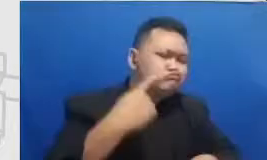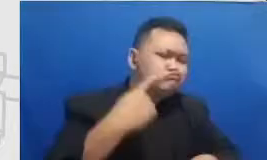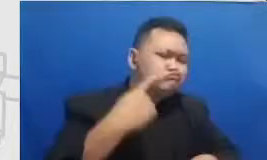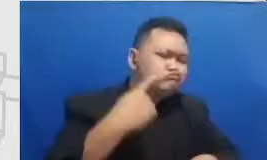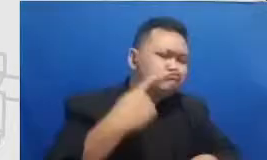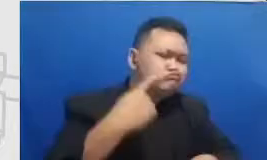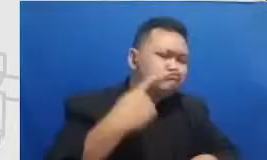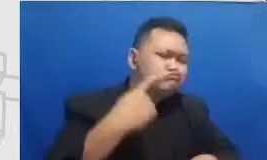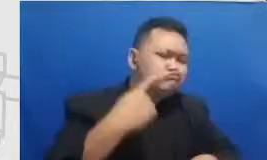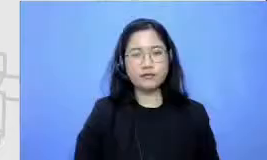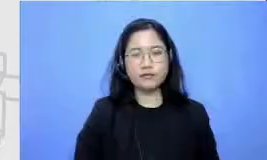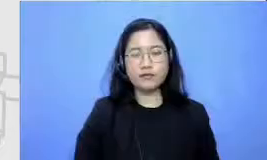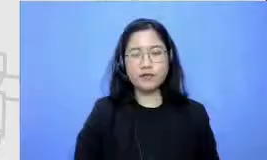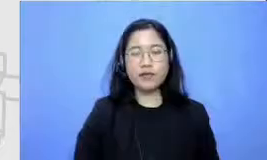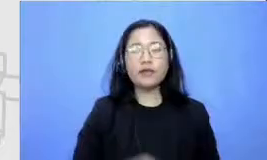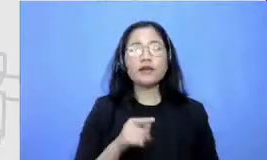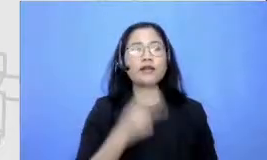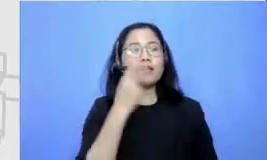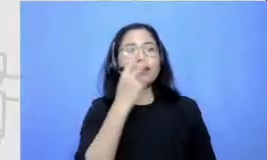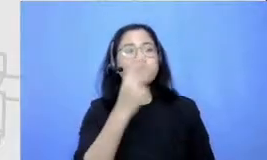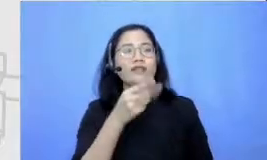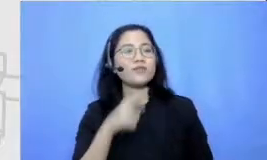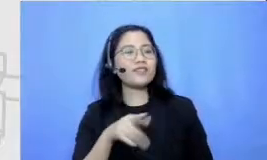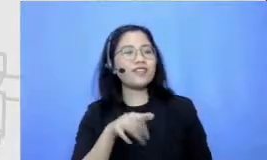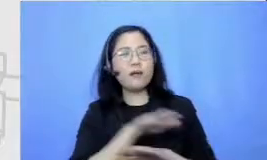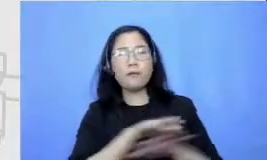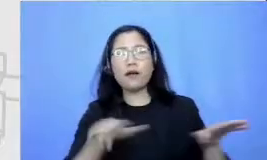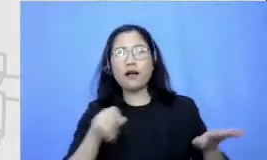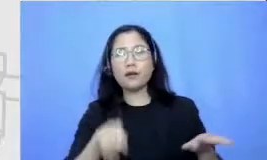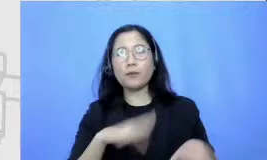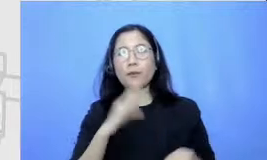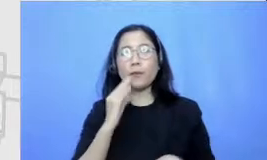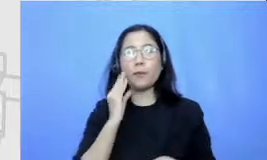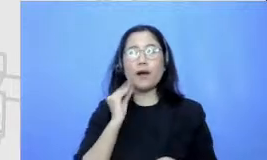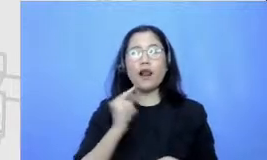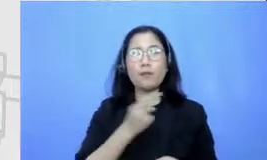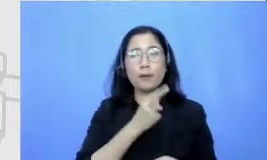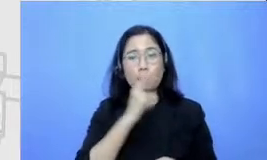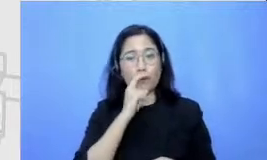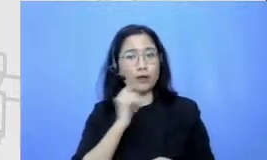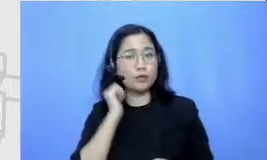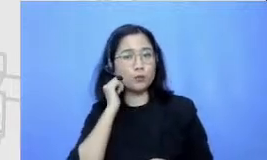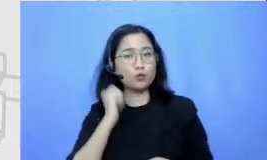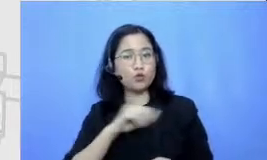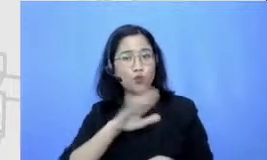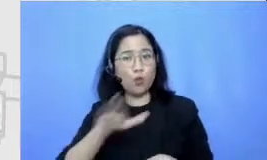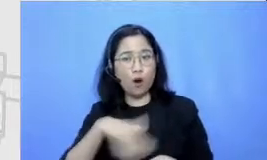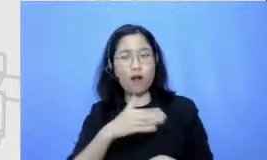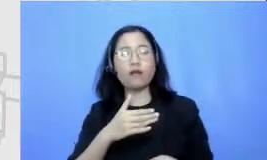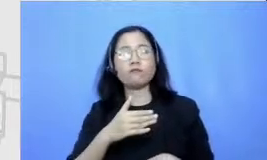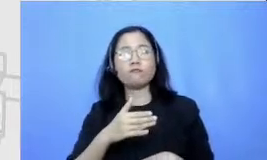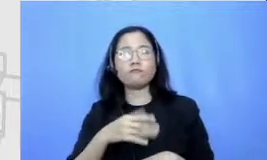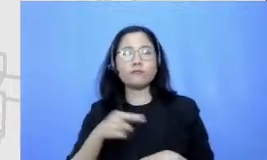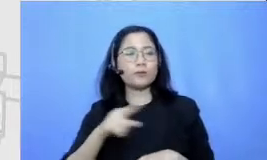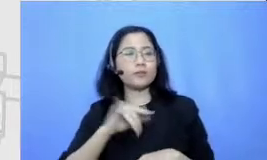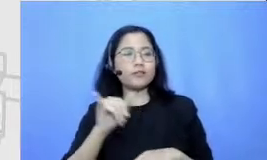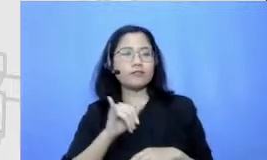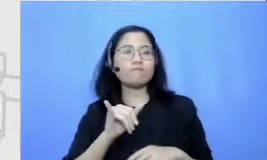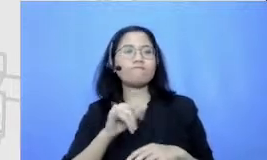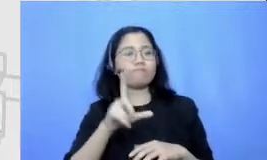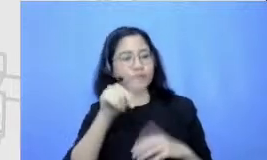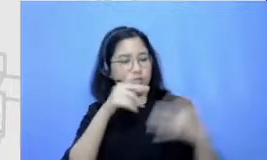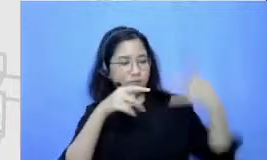ibu akan jauh Hai aba pada ini gua akan mencapai of mentasi mencapai modifikasi dan kami sangat